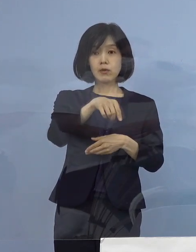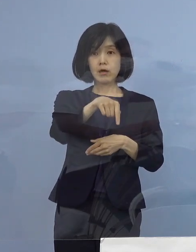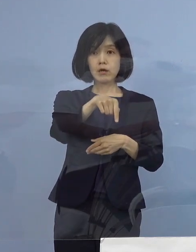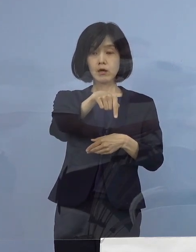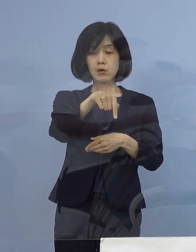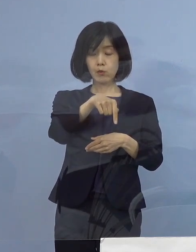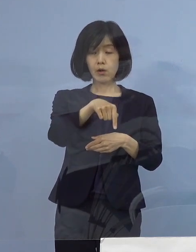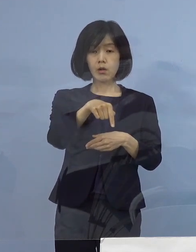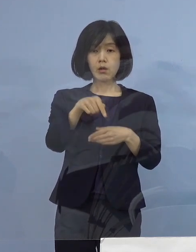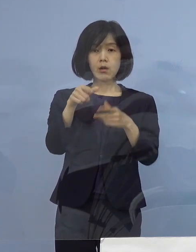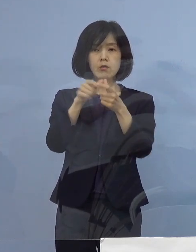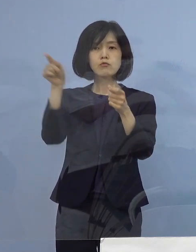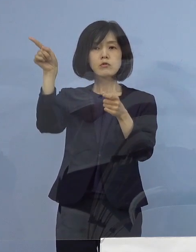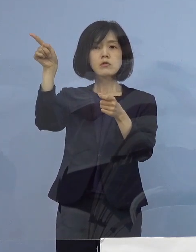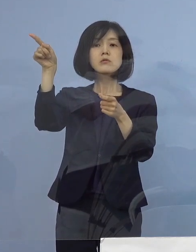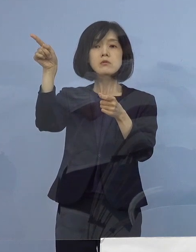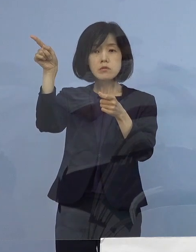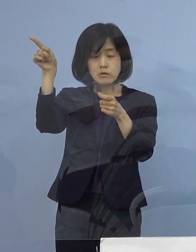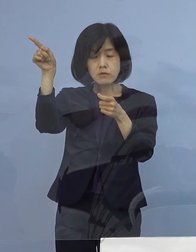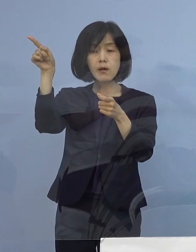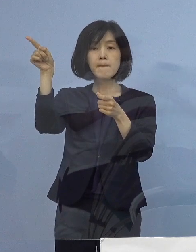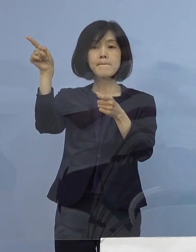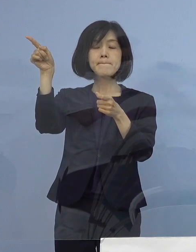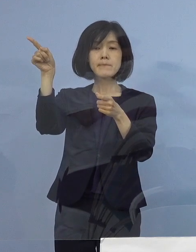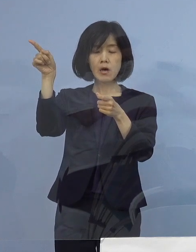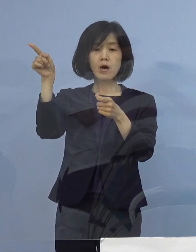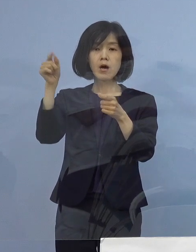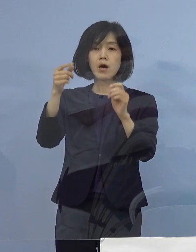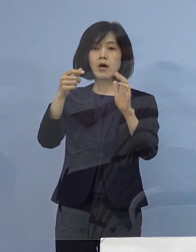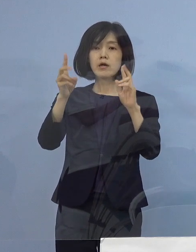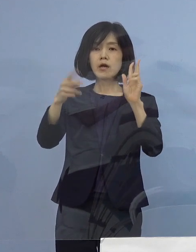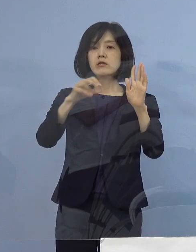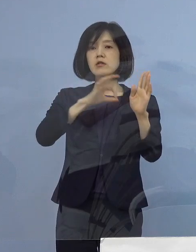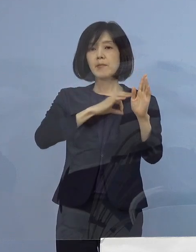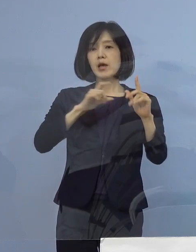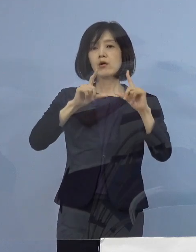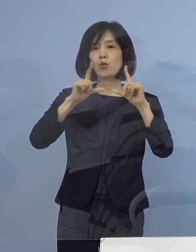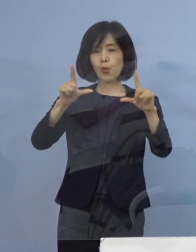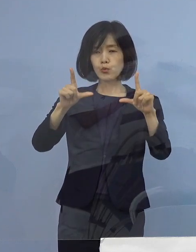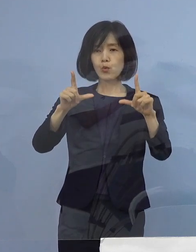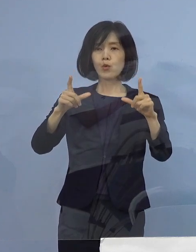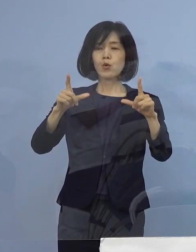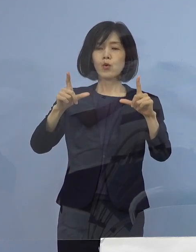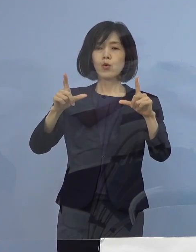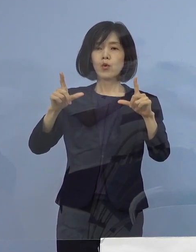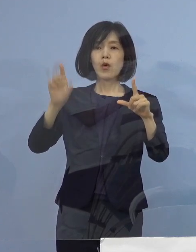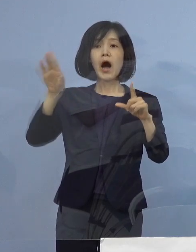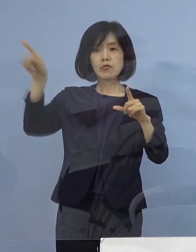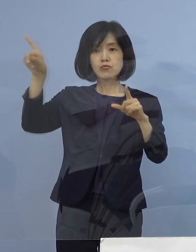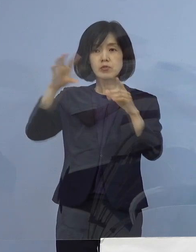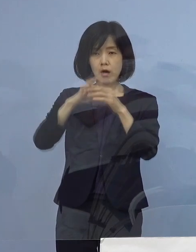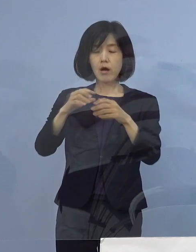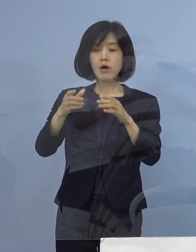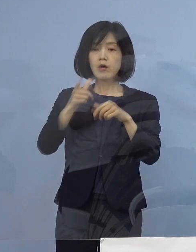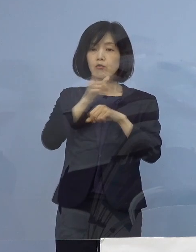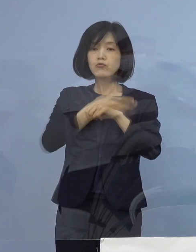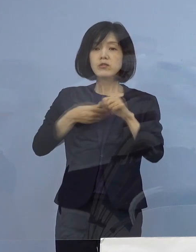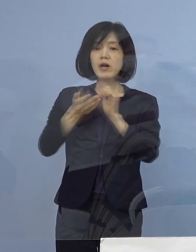国から「国の方で公表するため 県も歩調を合わせて公表をしていただきたい」